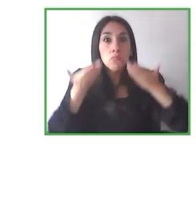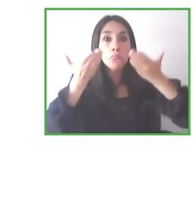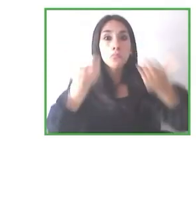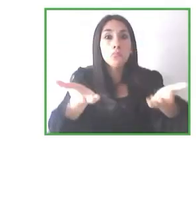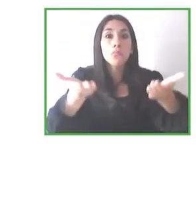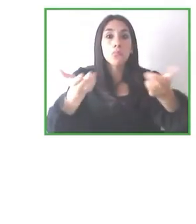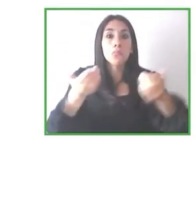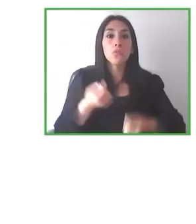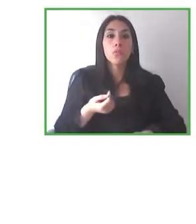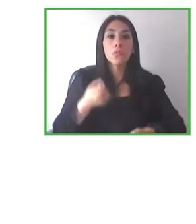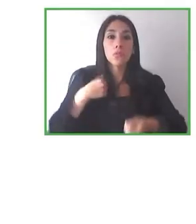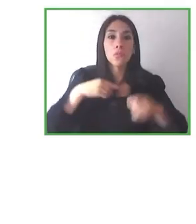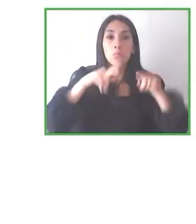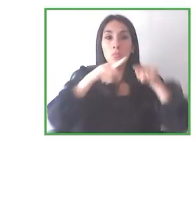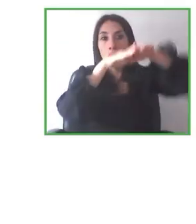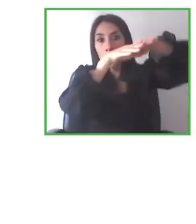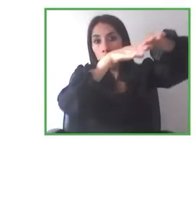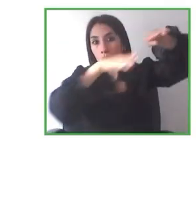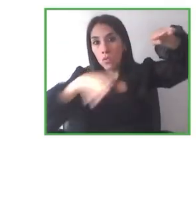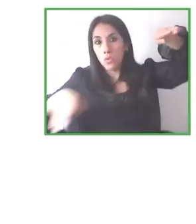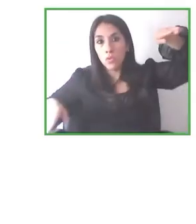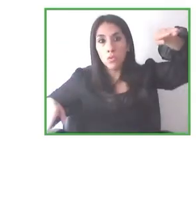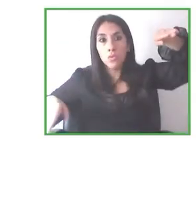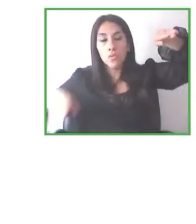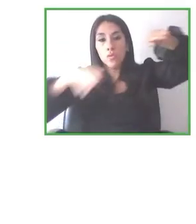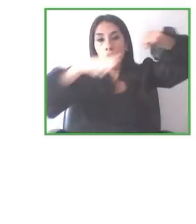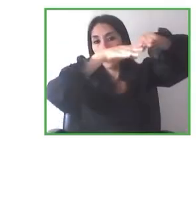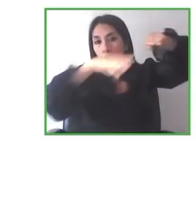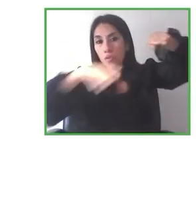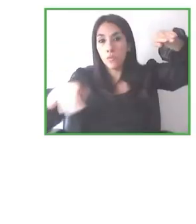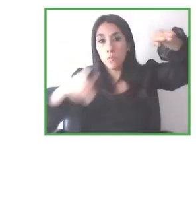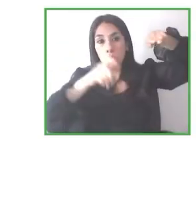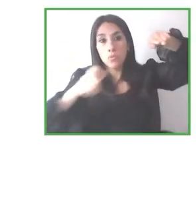Hemos tenido proyectos, sobre todo basados en Latinoamérica: Wheel the World, que es un